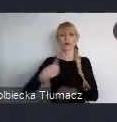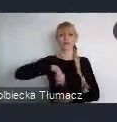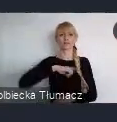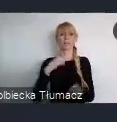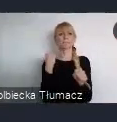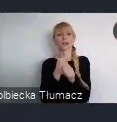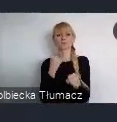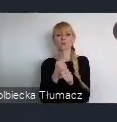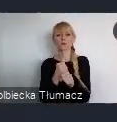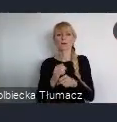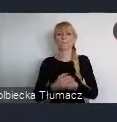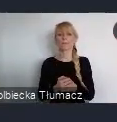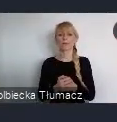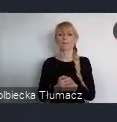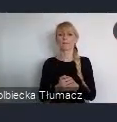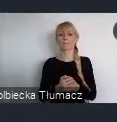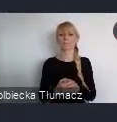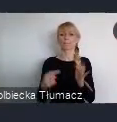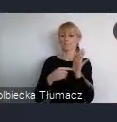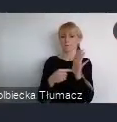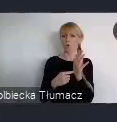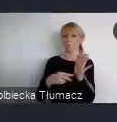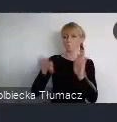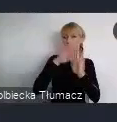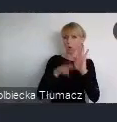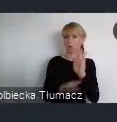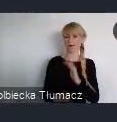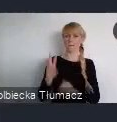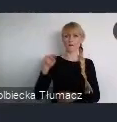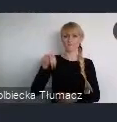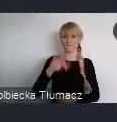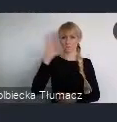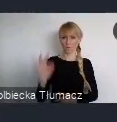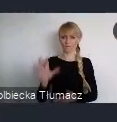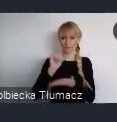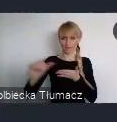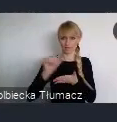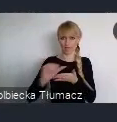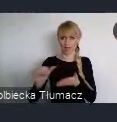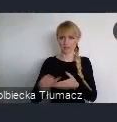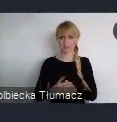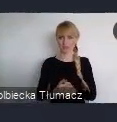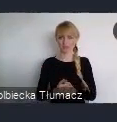nad programem WUF11. Którego temat przewodni brzmi - Zmieniamy nasze miasta